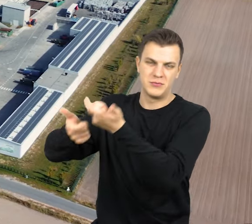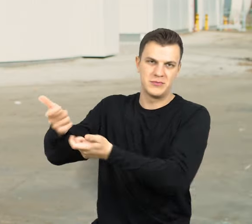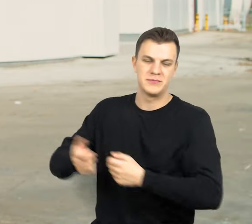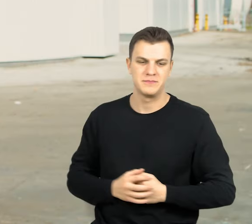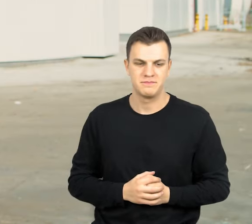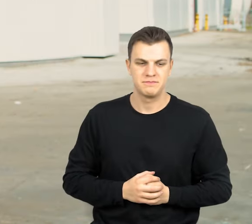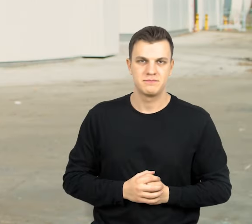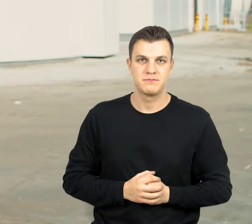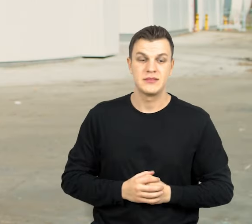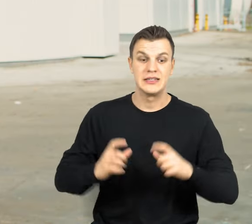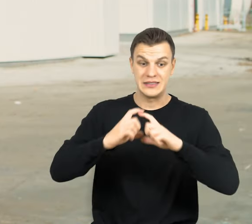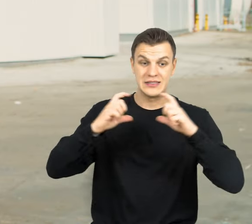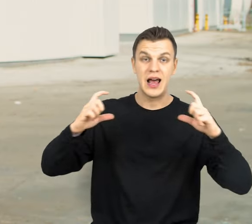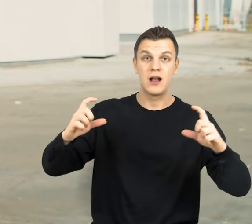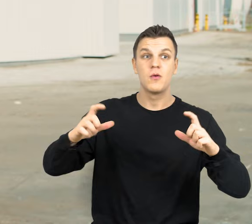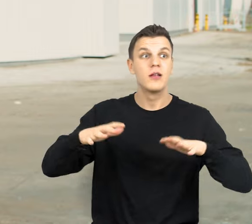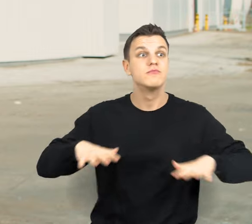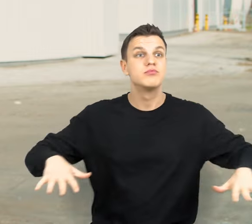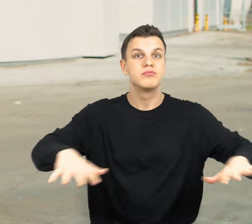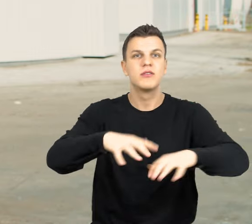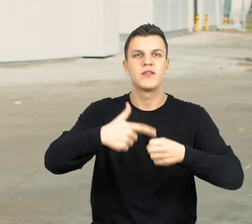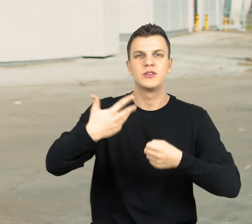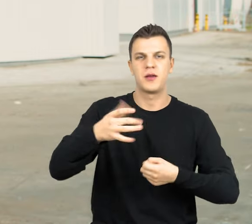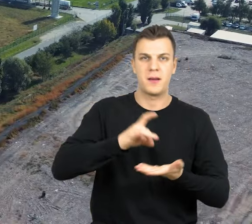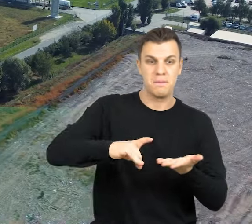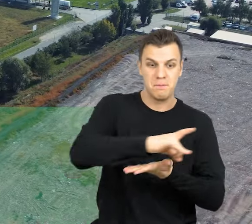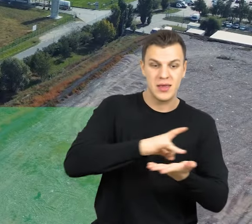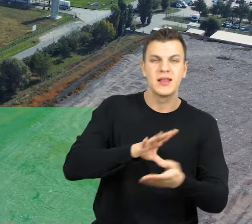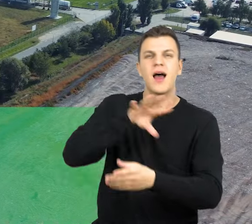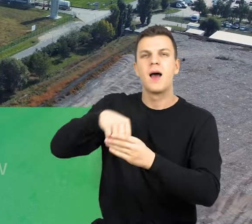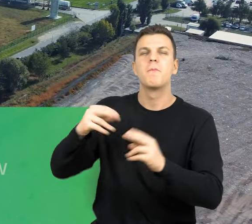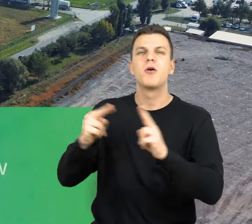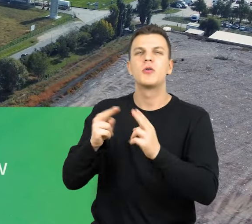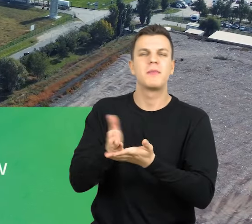Zakład swoim zasięgiem obejmuje 25 gmin wchodzący w skład porozumienia między gminnego,